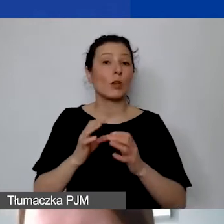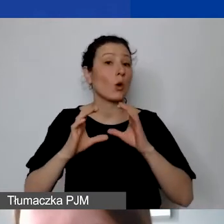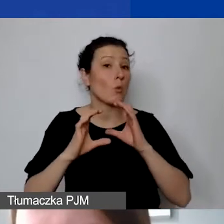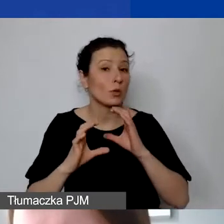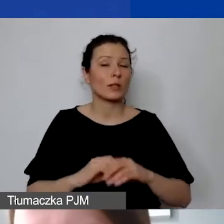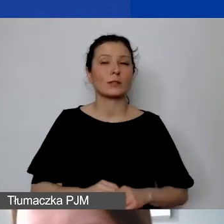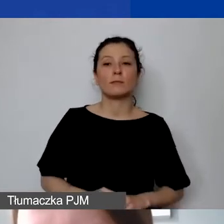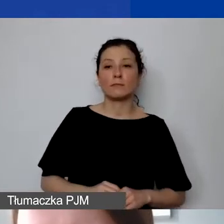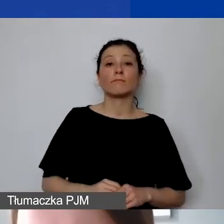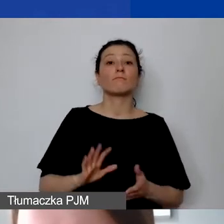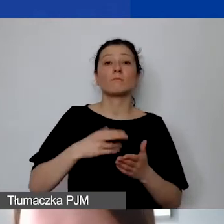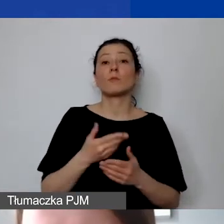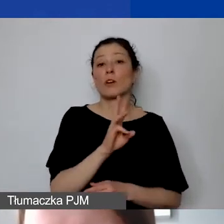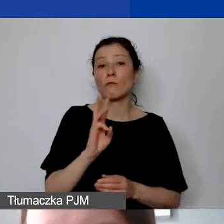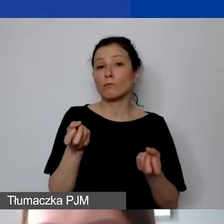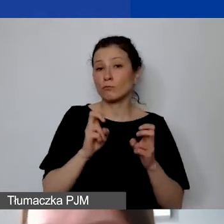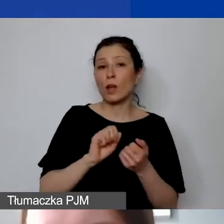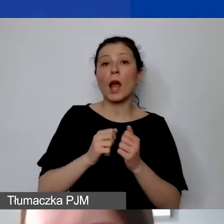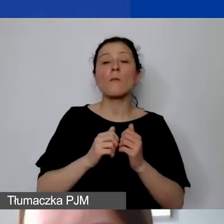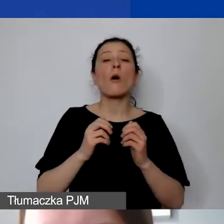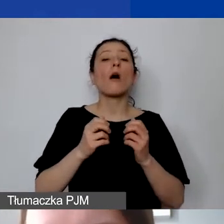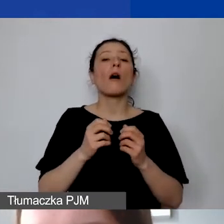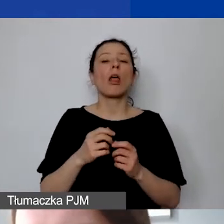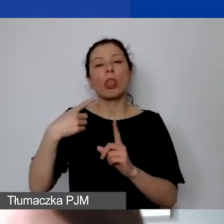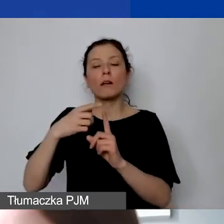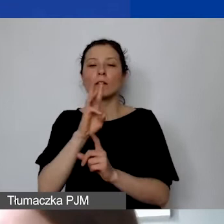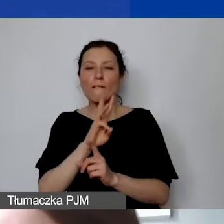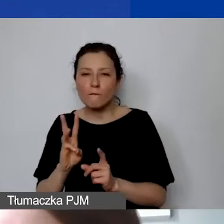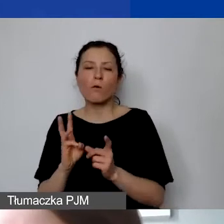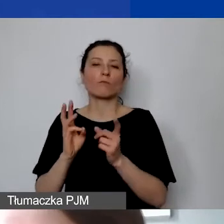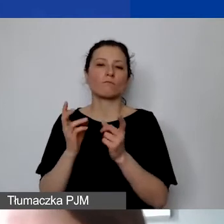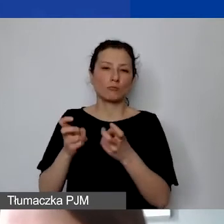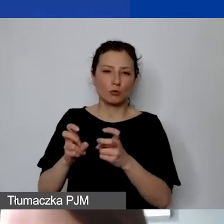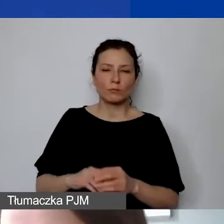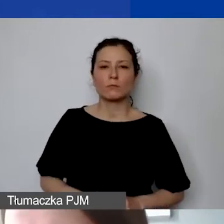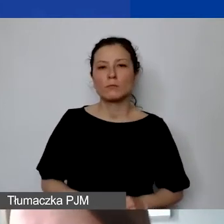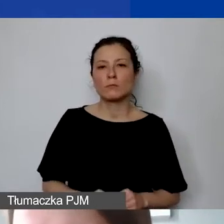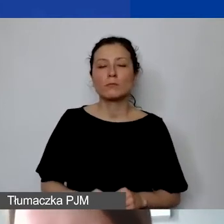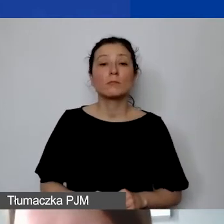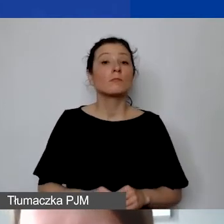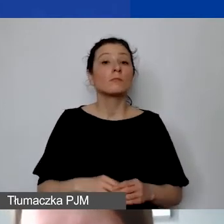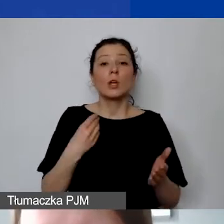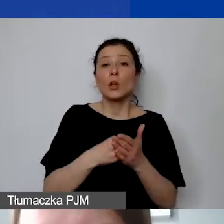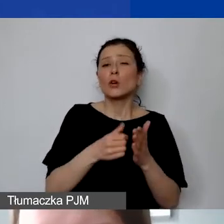stworzeniem strony czy podstrony projektu. Ewentualnie koszty... Tak jak wspominałam, wyjątek kosztów bankowych